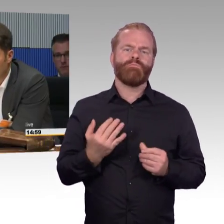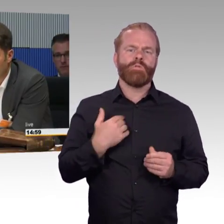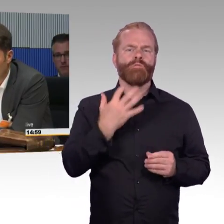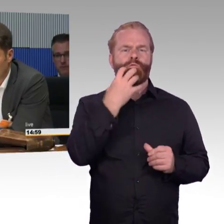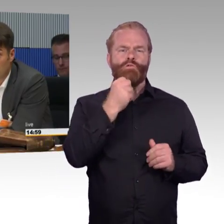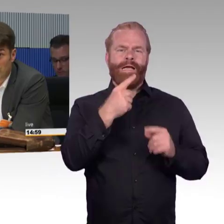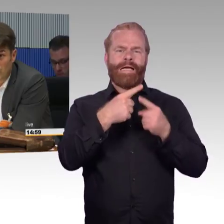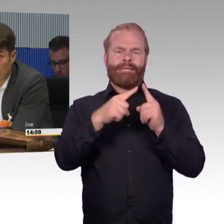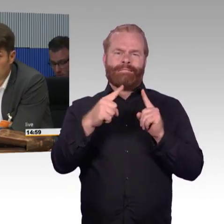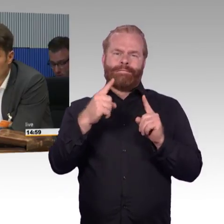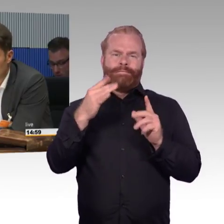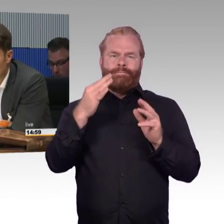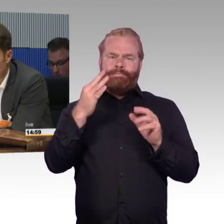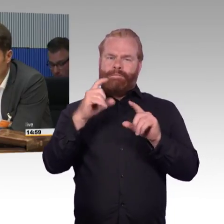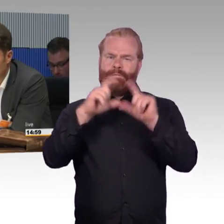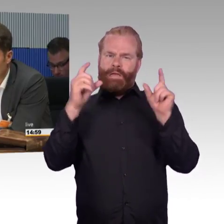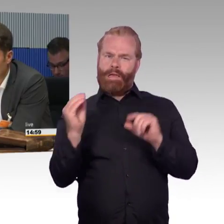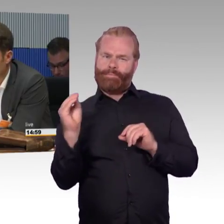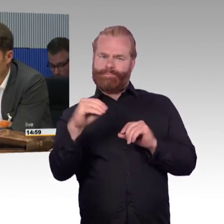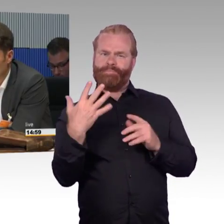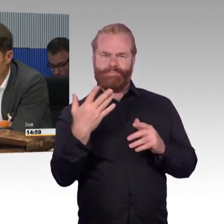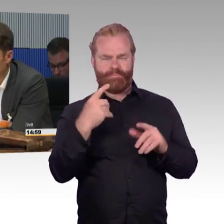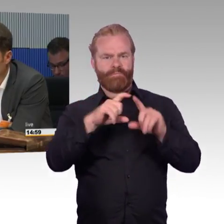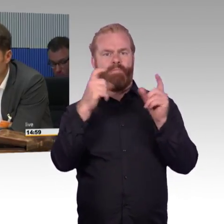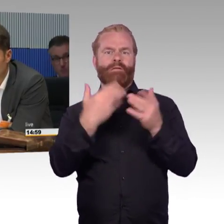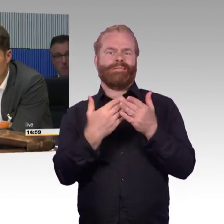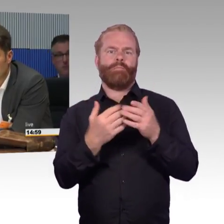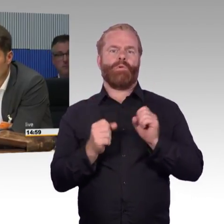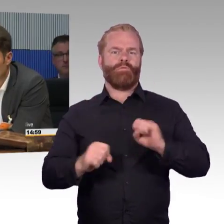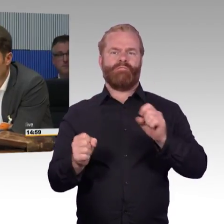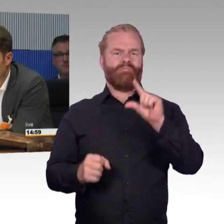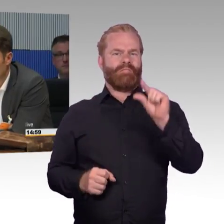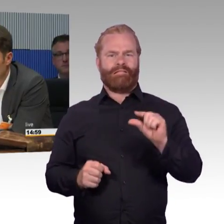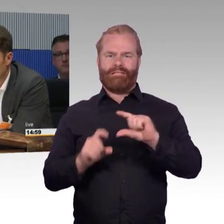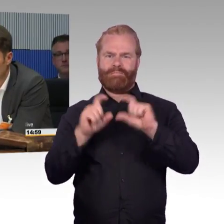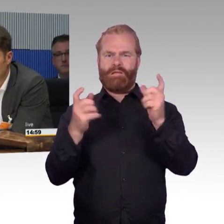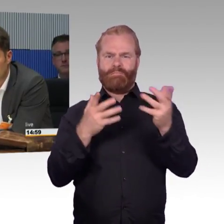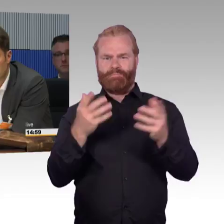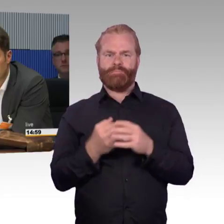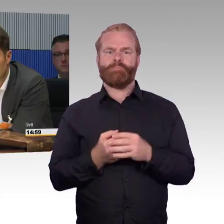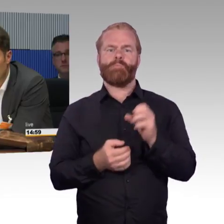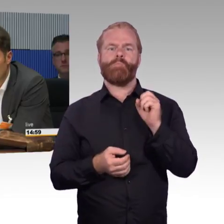oder jemand mit Rollator oder anderen Gehhilfen und wir haben einen demografischen Wandel da kommen wir alle schneller hin, als wir jetzt denken.